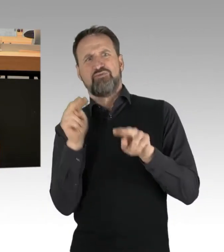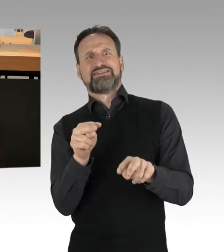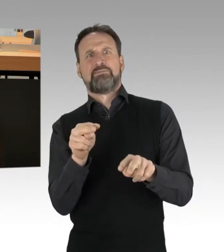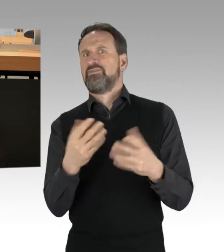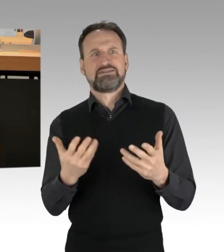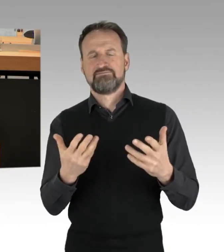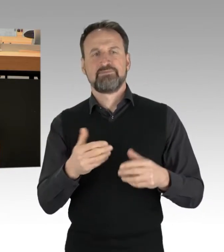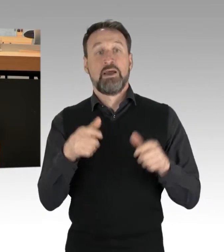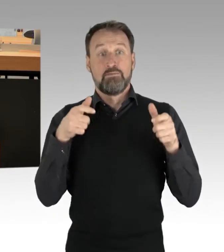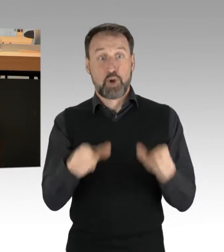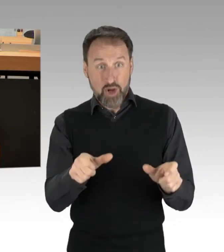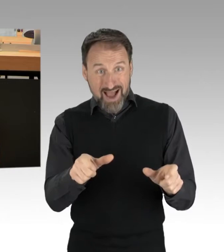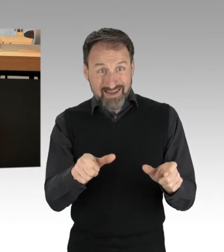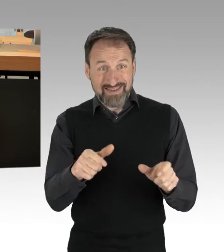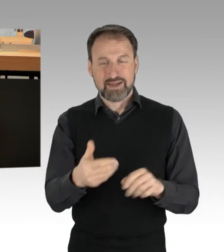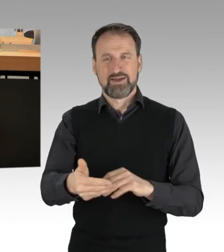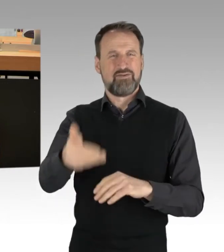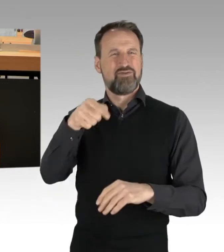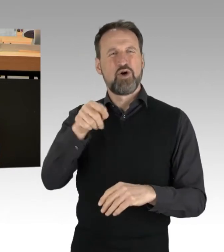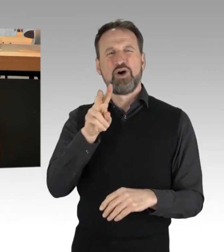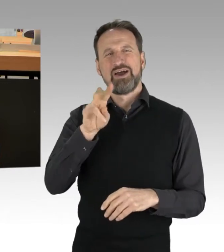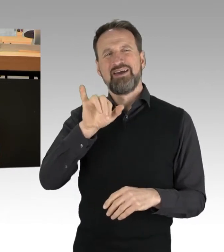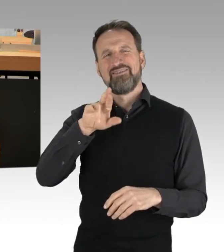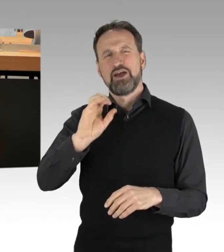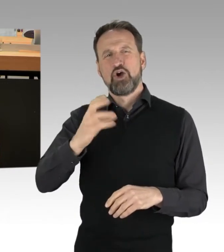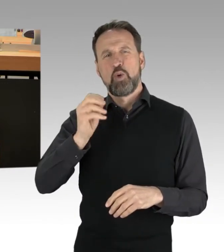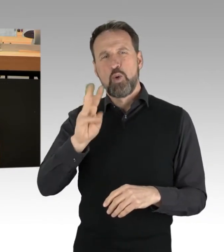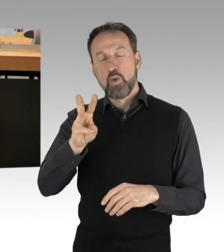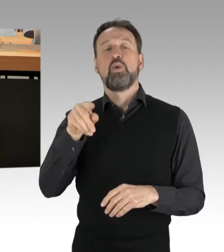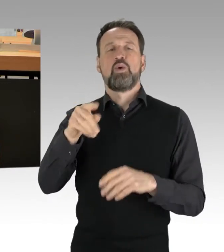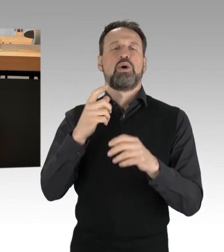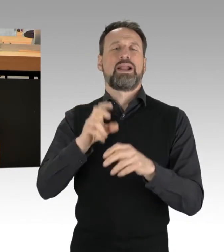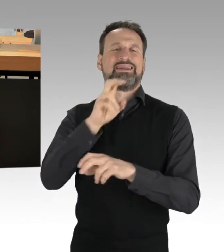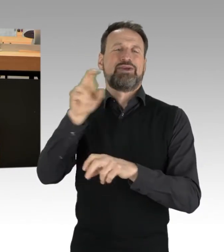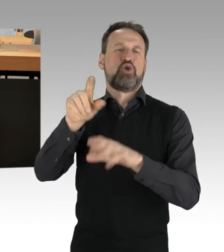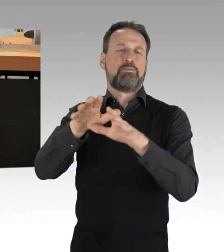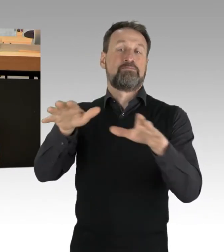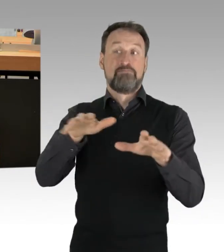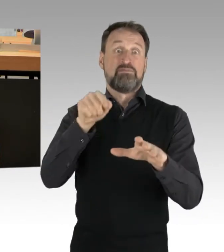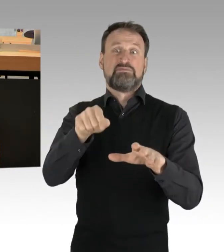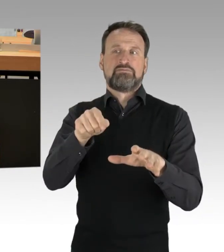die die Zufahrt vom Virchow-Klinikum am 4.2. betraf. Das hatte nicht nur, wie vielerorts Auswirkungen auf den Berufsverkehr,